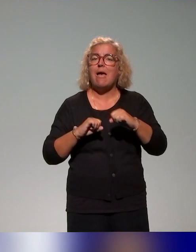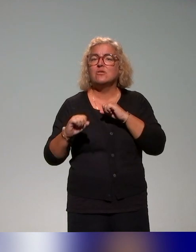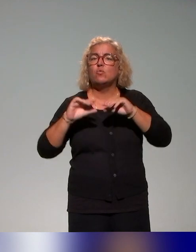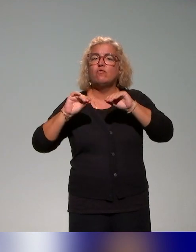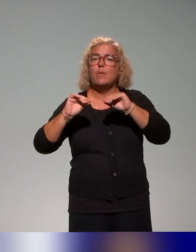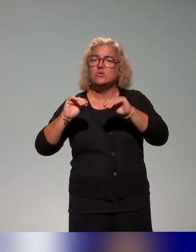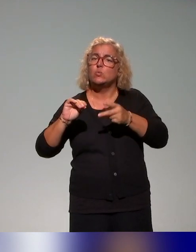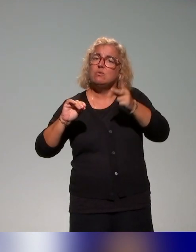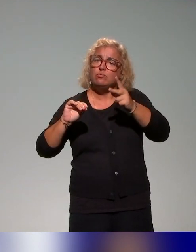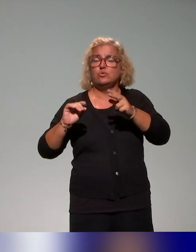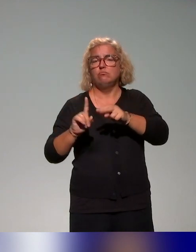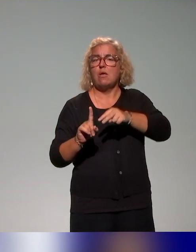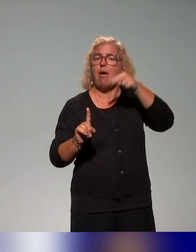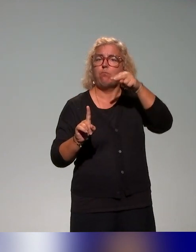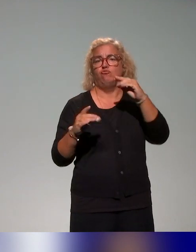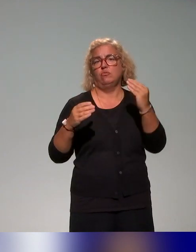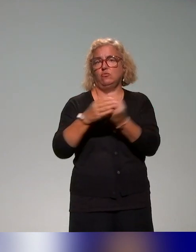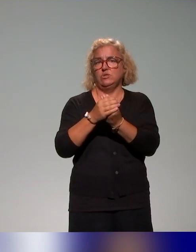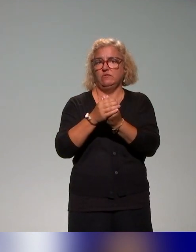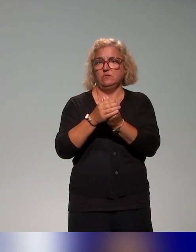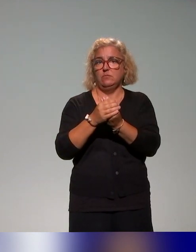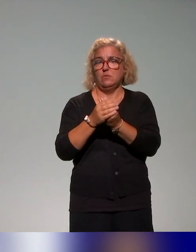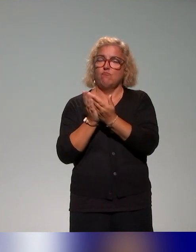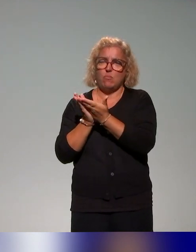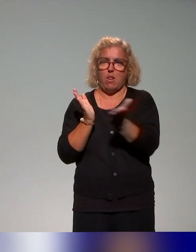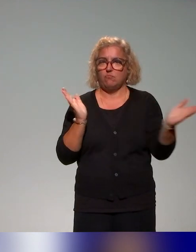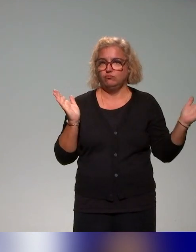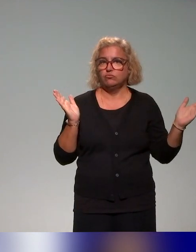l'approche inclusive au sens large, mais aussi des actions autour de